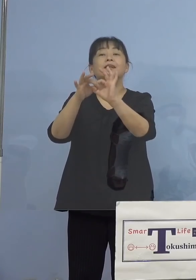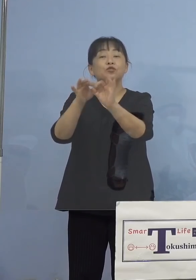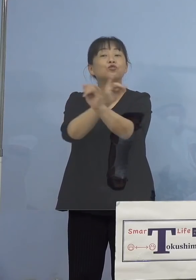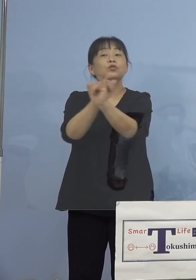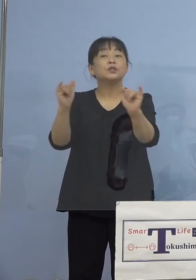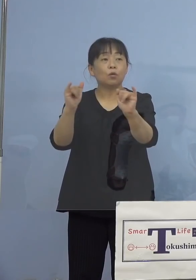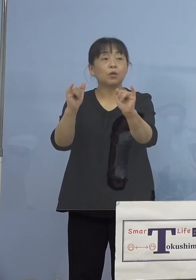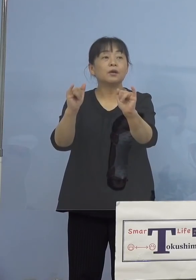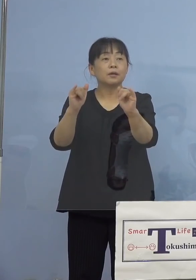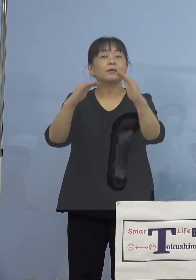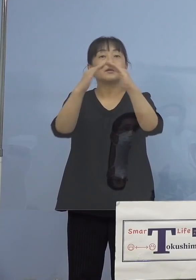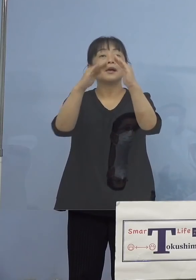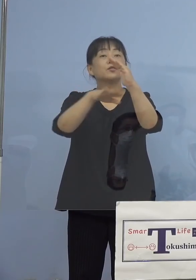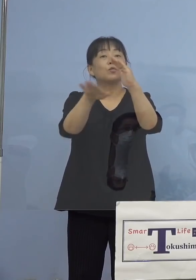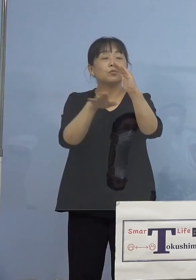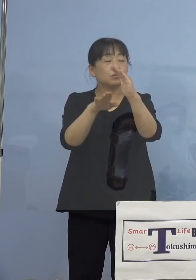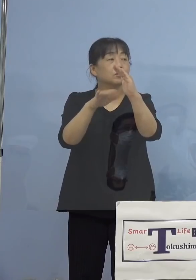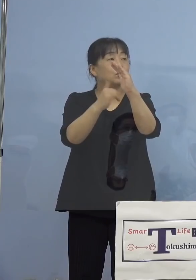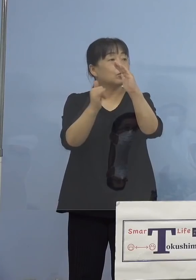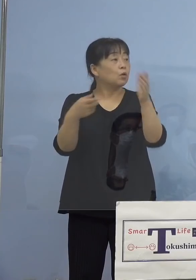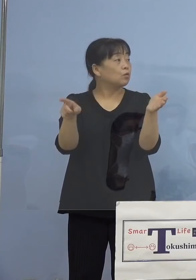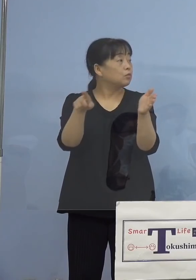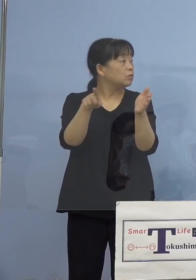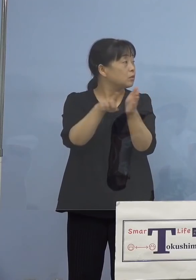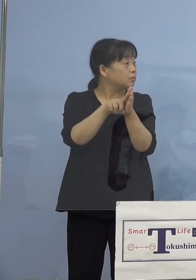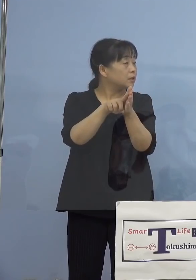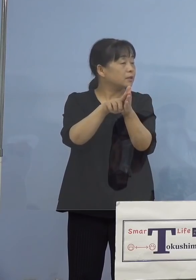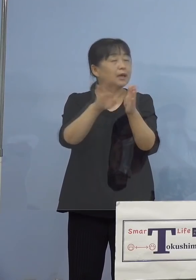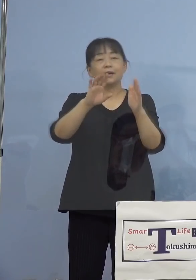（知事） はい、家族じゃなくて会社の関連